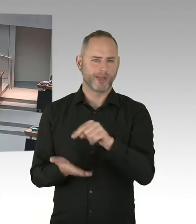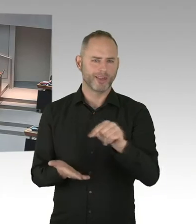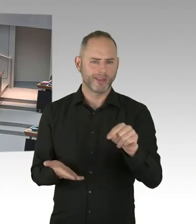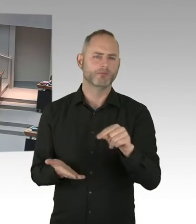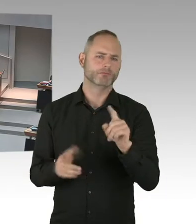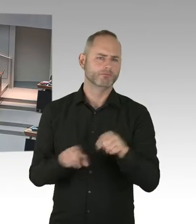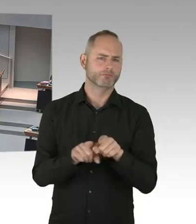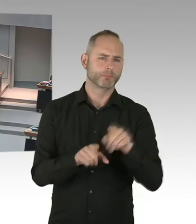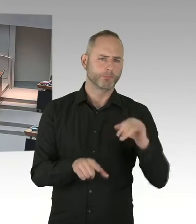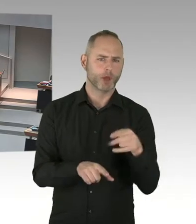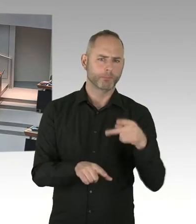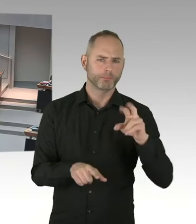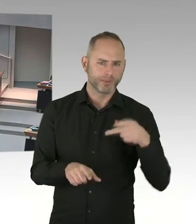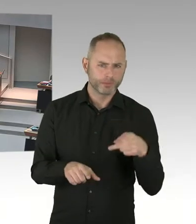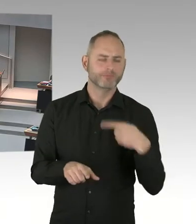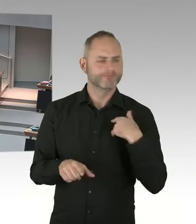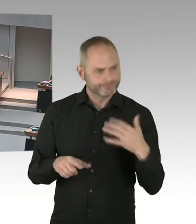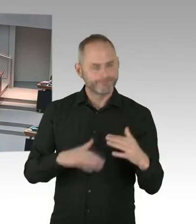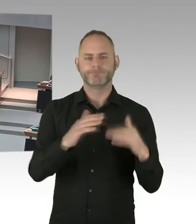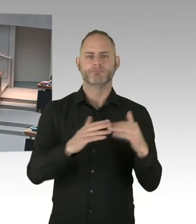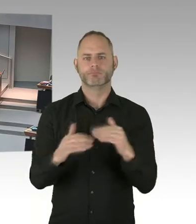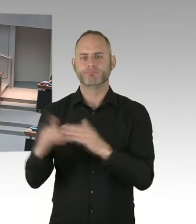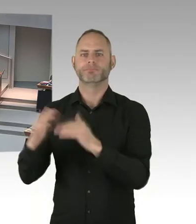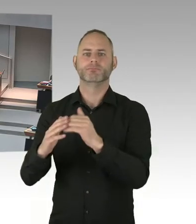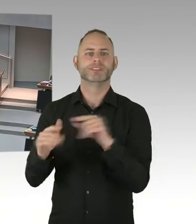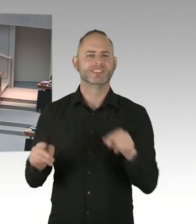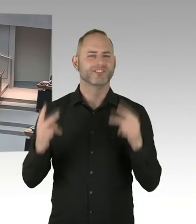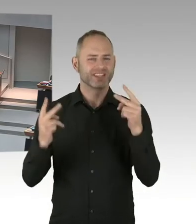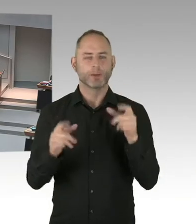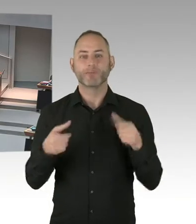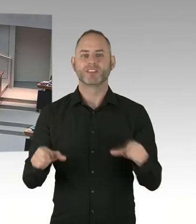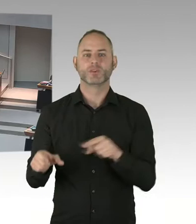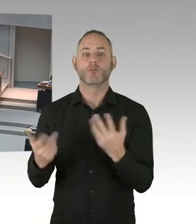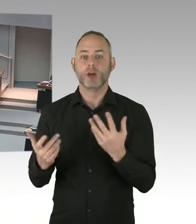null Stigmatisierung und Ausgrenzung von HIV Infizierten und AIDS Kranken machen.